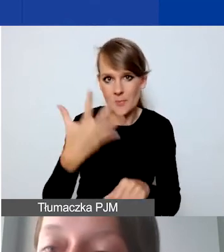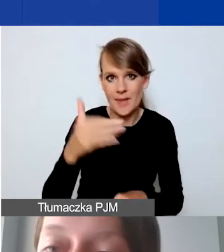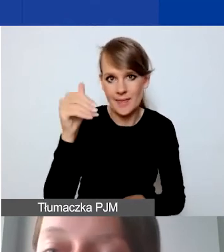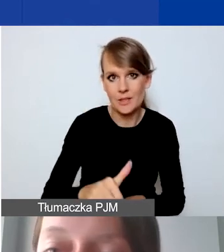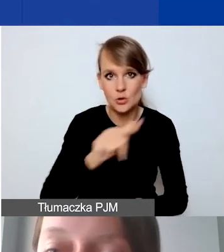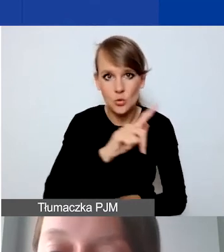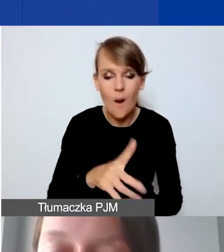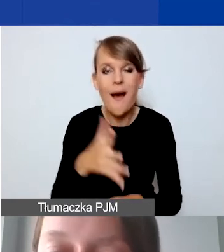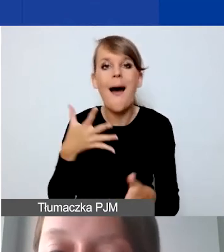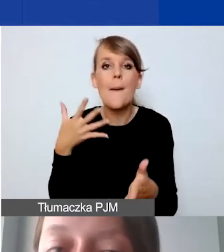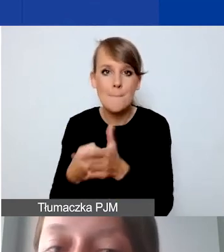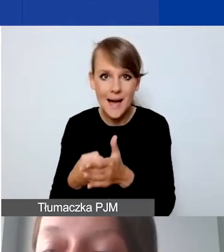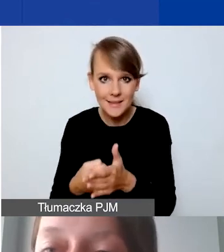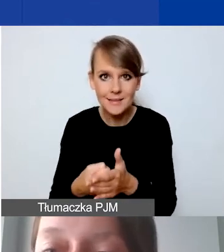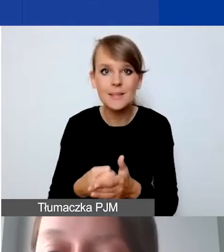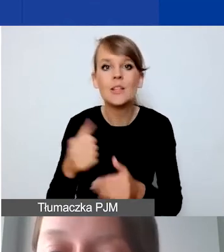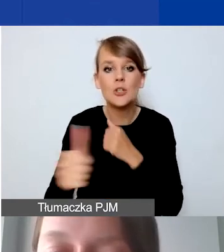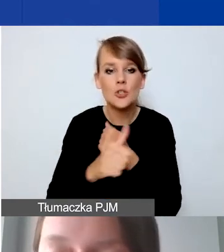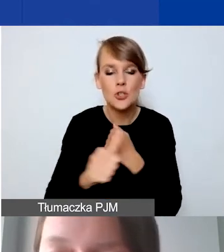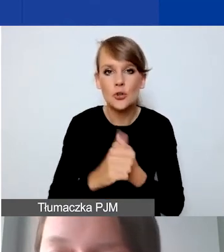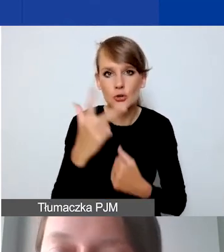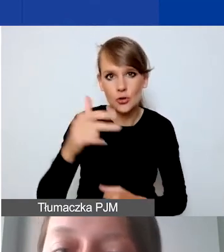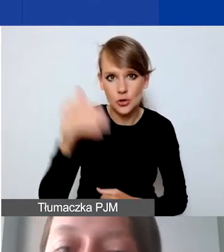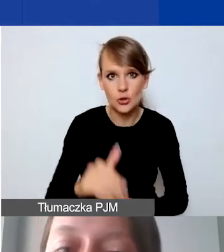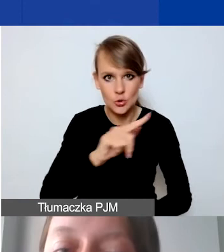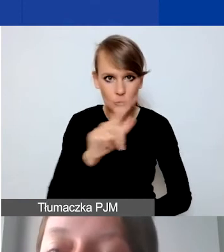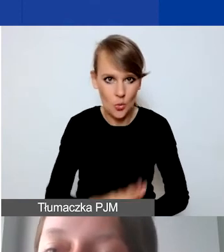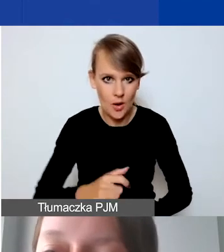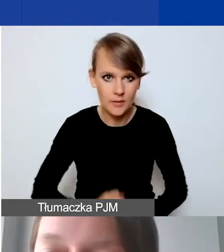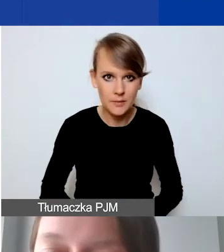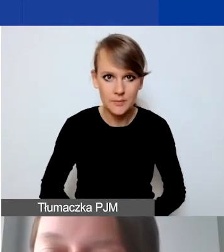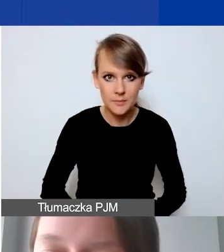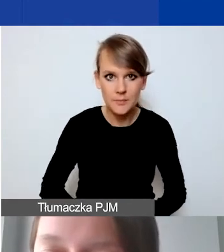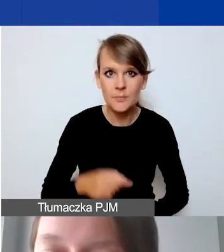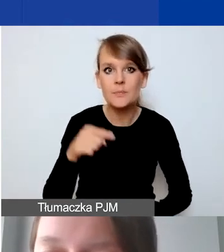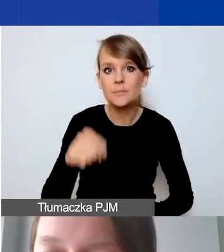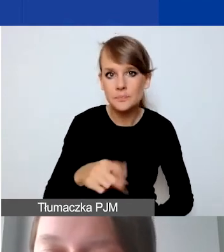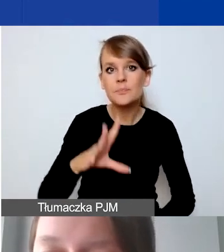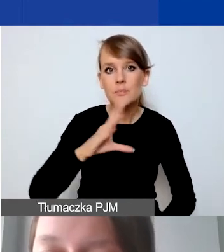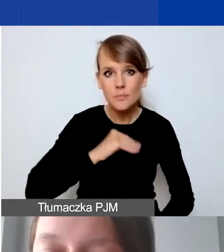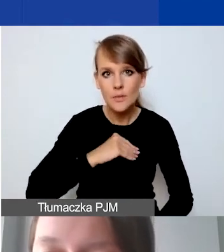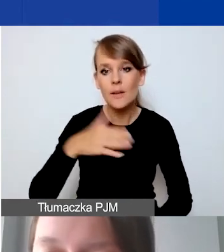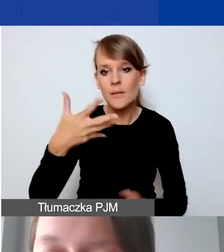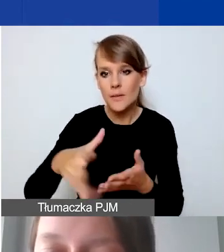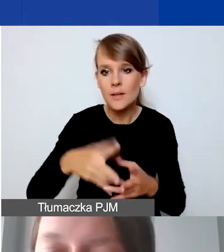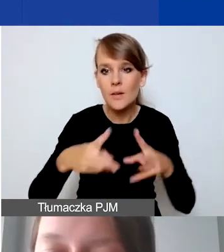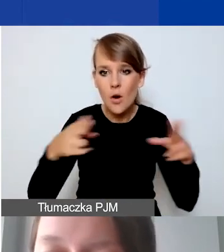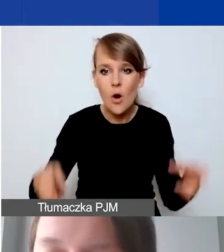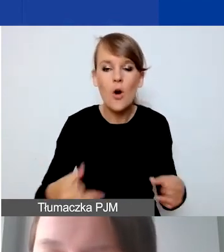A maksymalna kwota grantu - 63 000 złotych, które można wydatkować w okresie od trzech do ośmiu miesięcy.